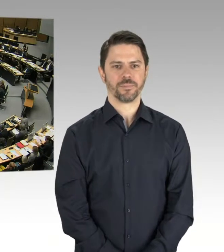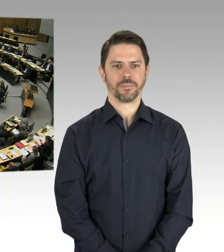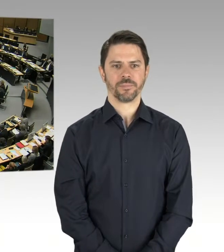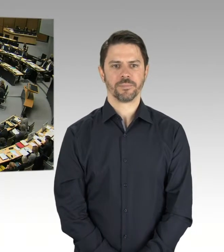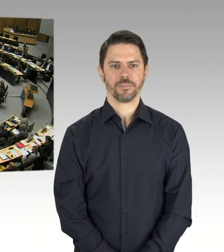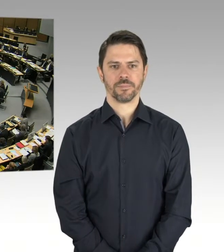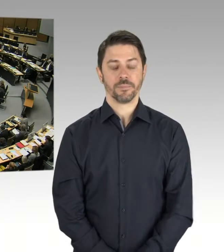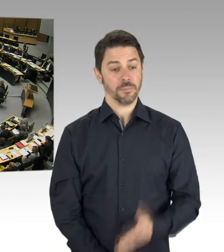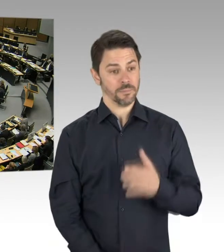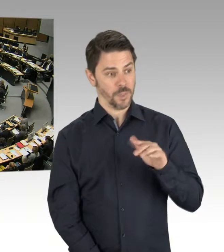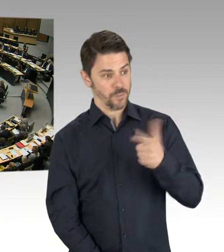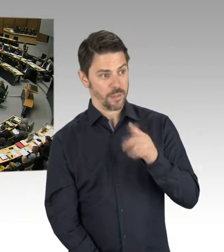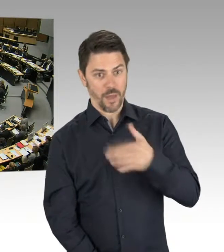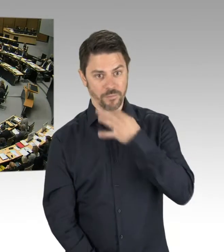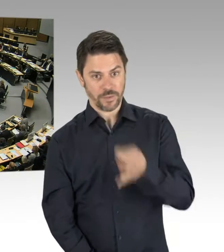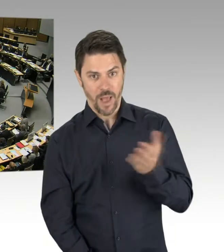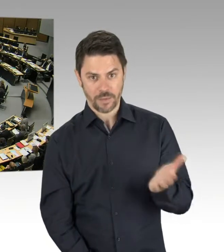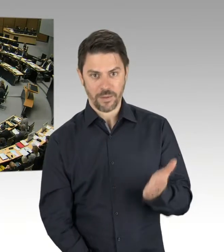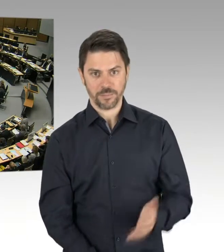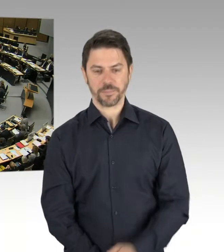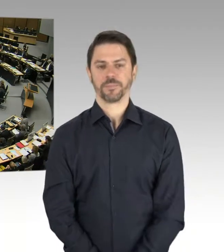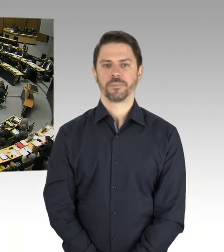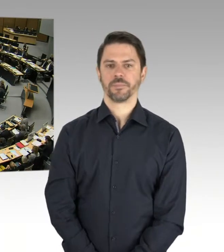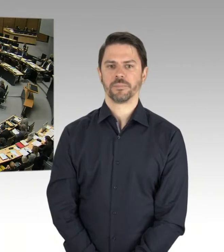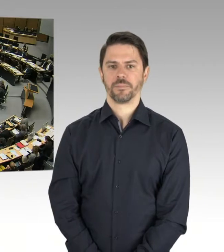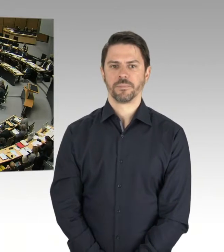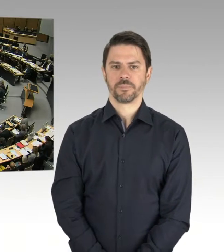Wann wird denn der Senat in der Lage sein, die Kostensteigerungen,